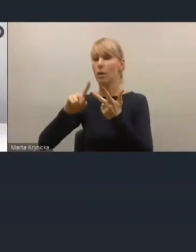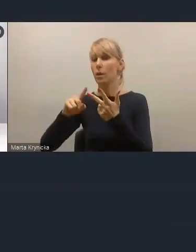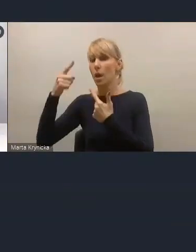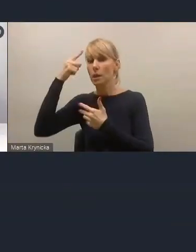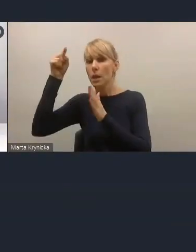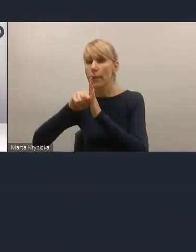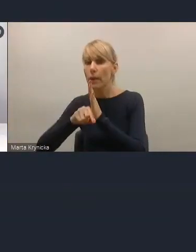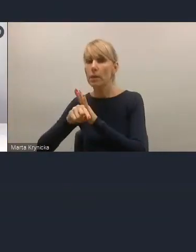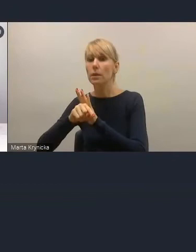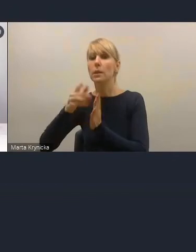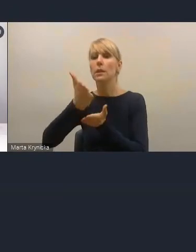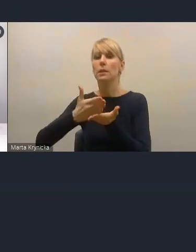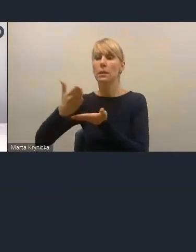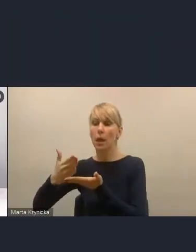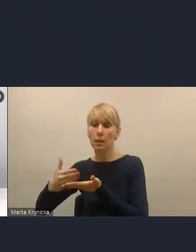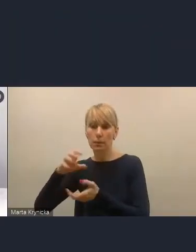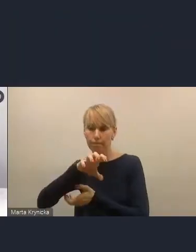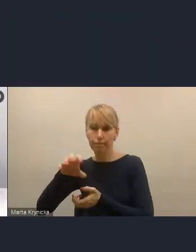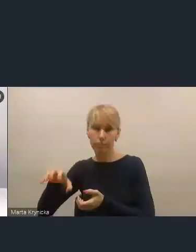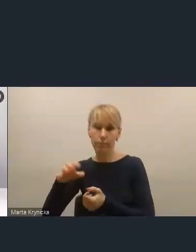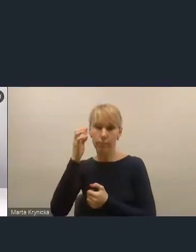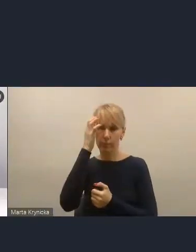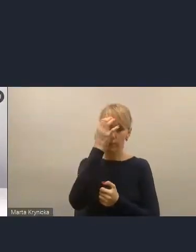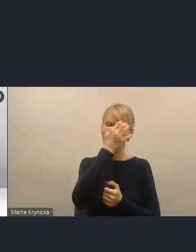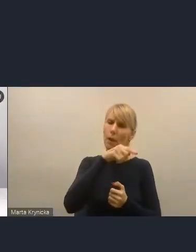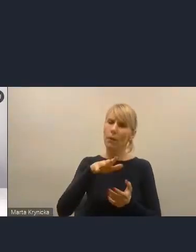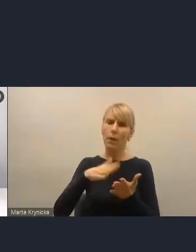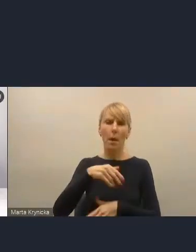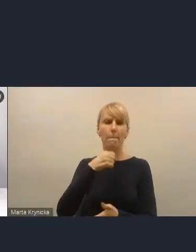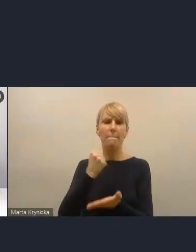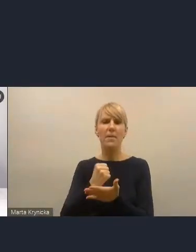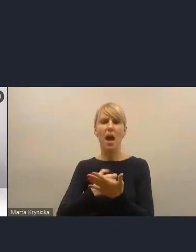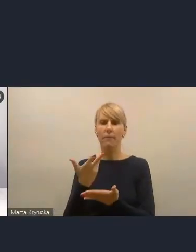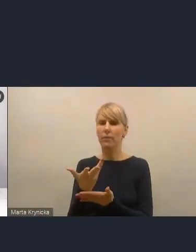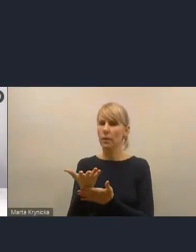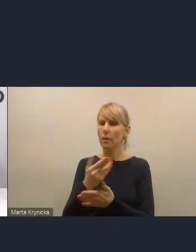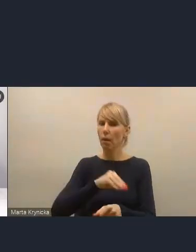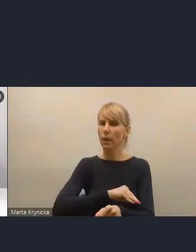tych prawnych narzędzi jest co najmniej 15. One nie są wykorzystywane.